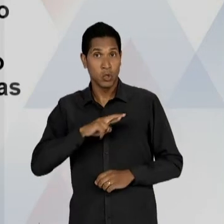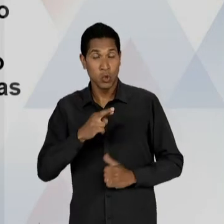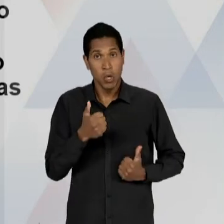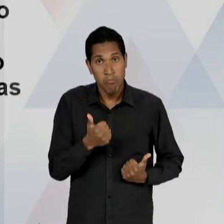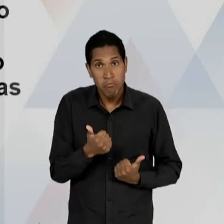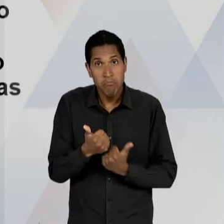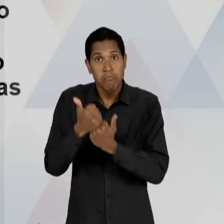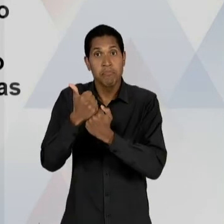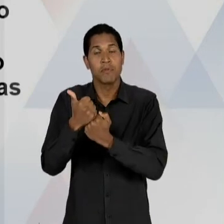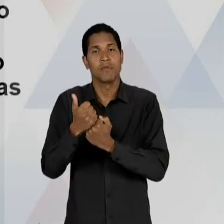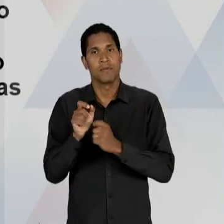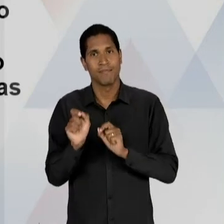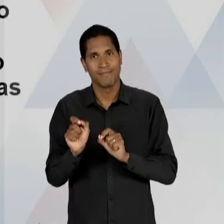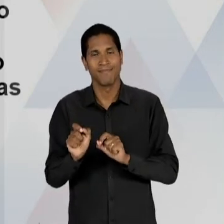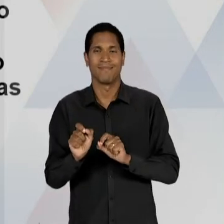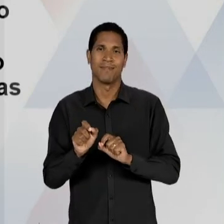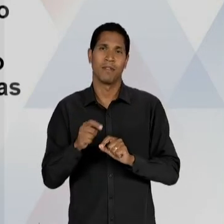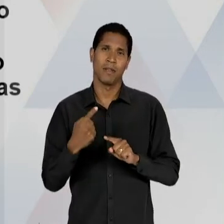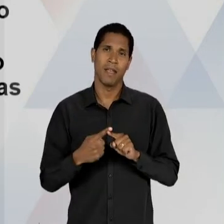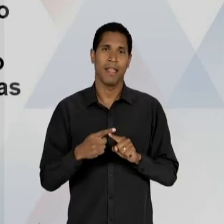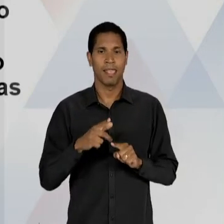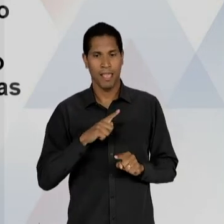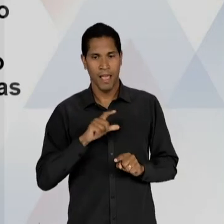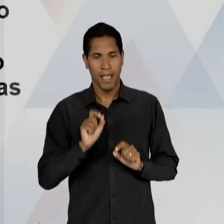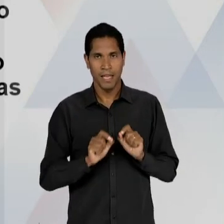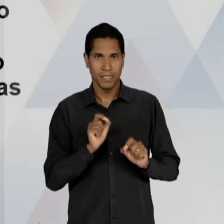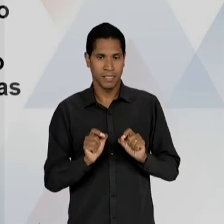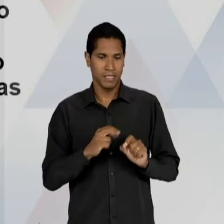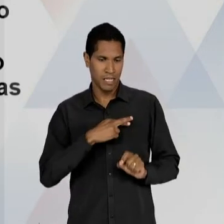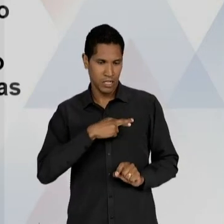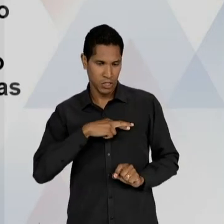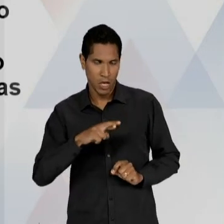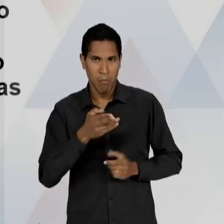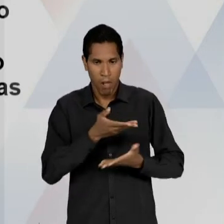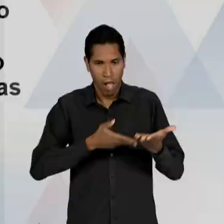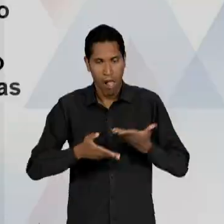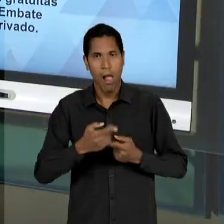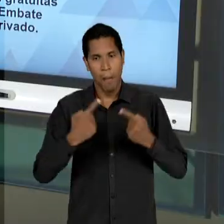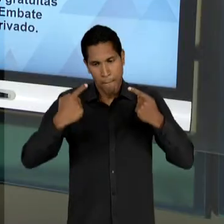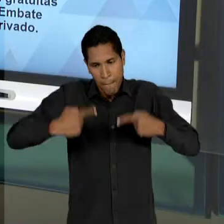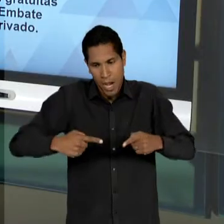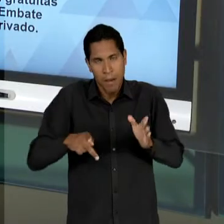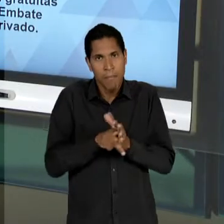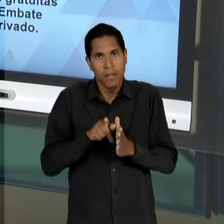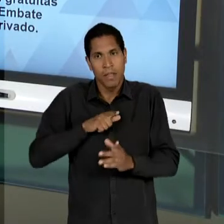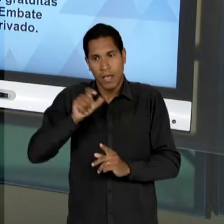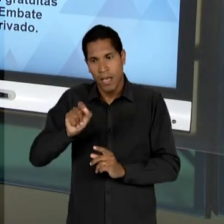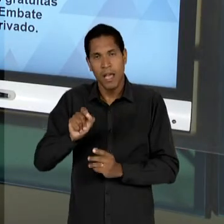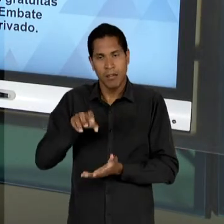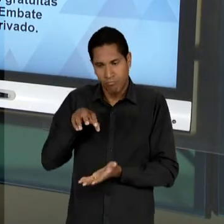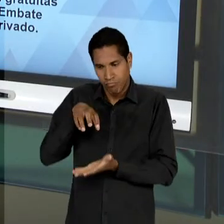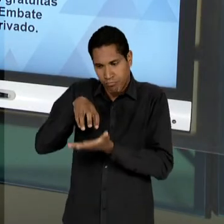FUNDAMENTALMENTE ESSE MONOPÓLIO ESTATAL DA EDUCAÇÃO PÚBLICA, OU SEJA, BANDEIRAS RADICALMENTE